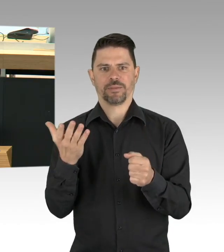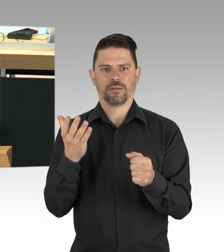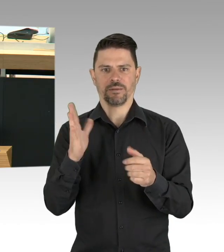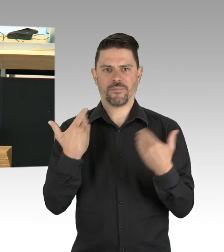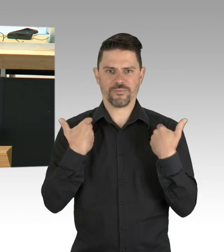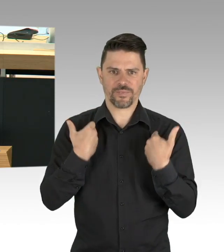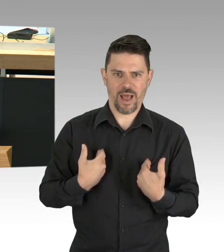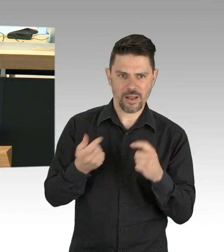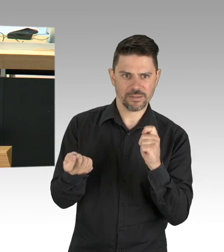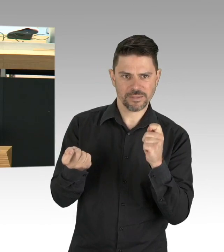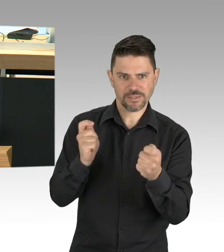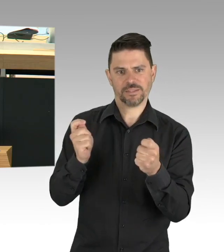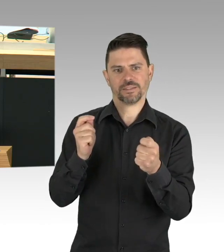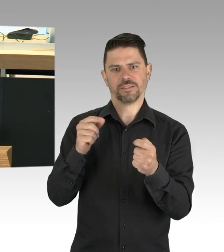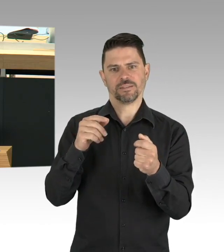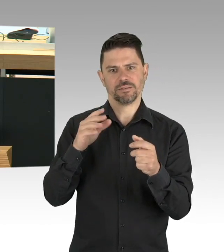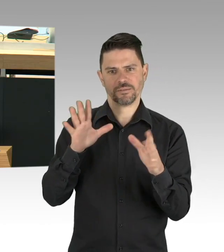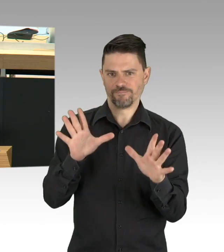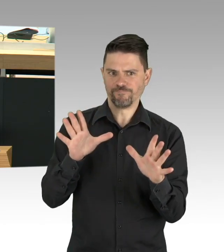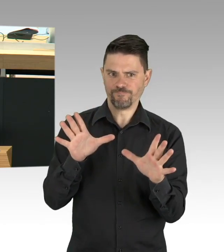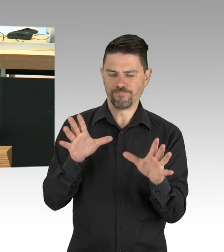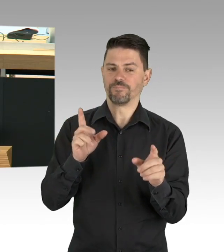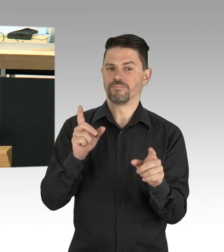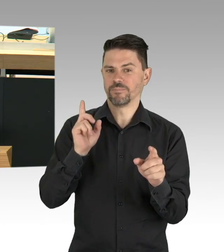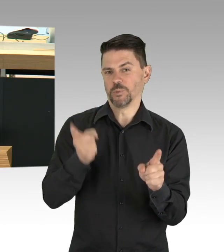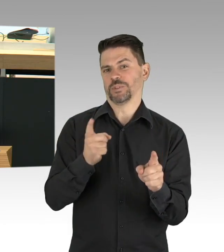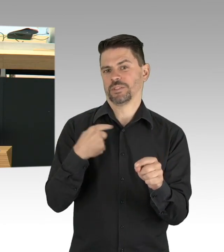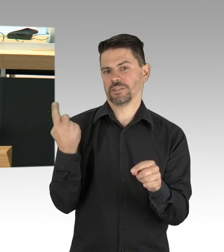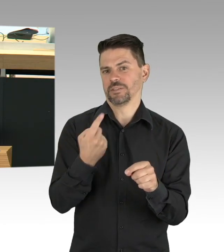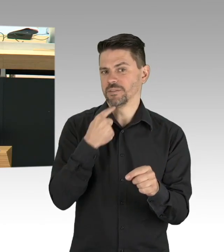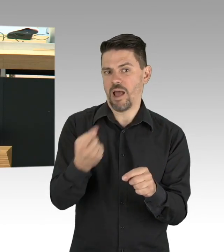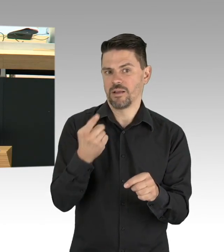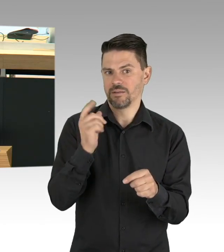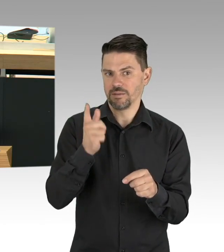gilt erst recht im Großen, es ist richtig, dass sich Senatoren, die Senatoren, Lederer und Kollatz